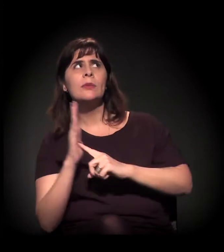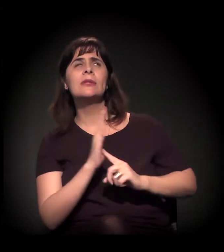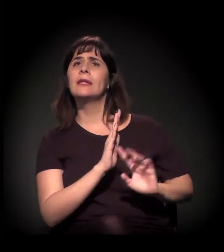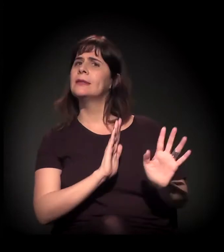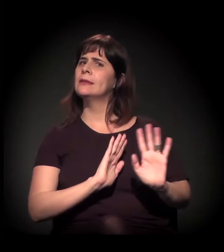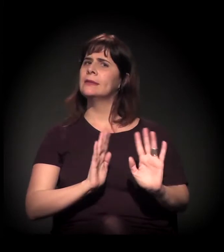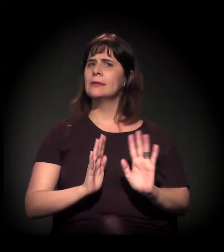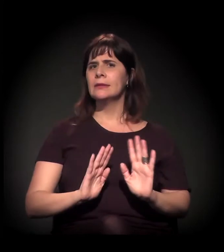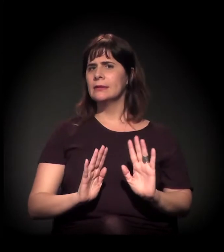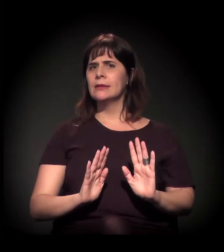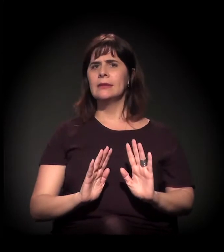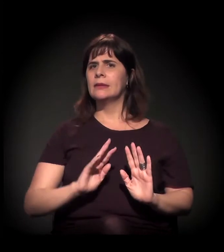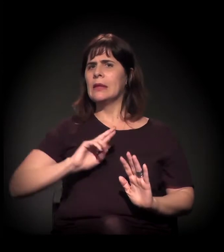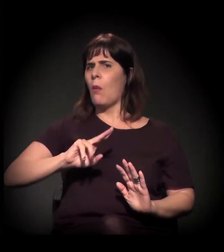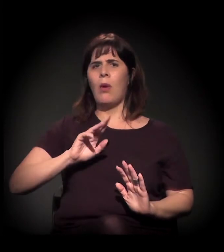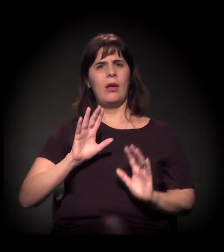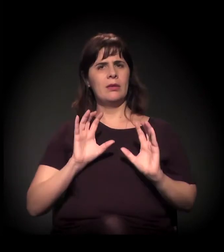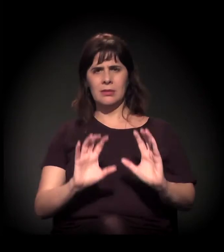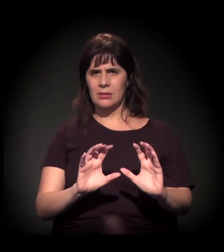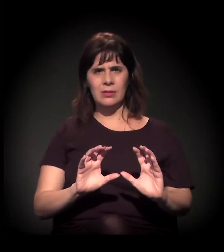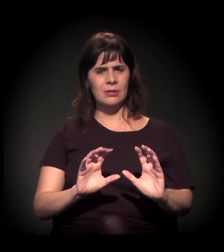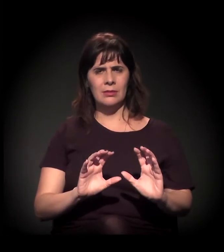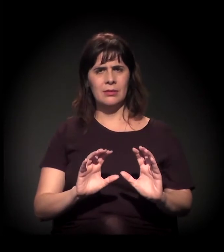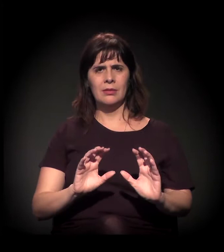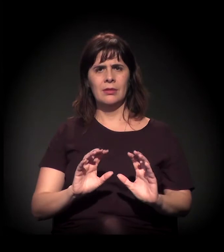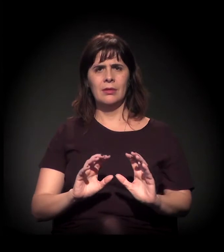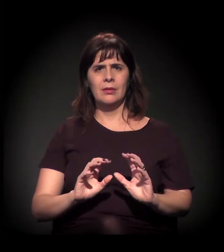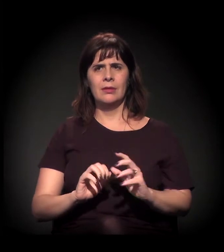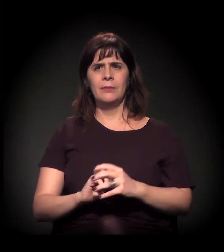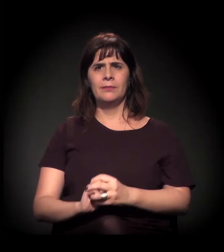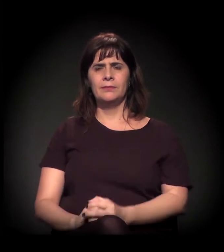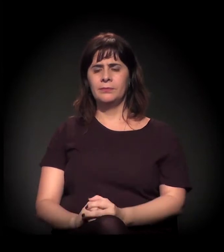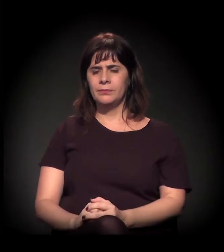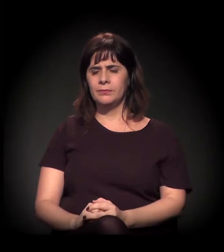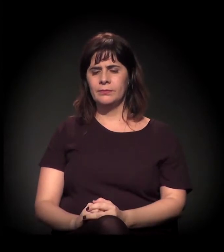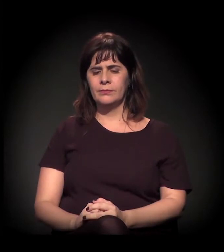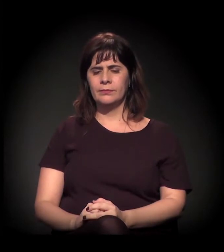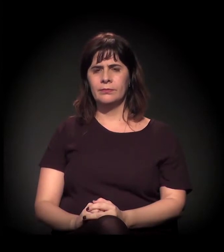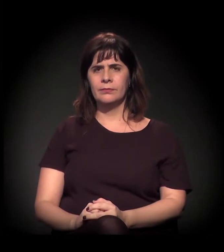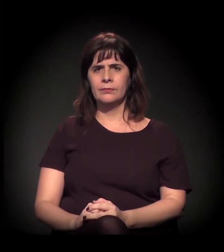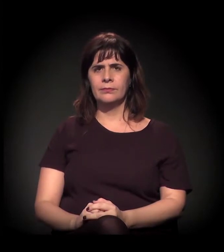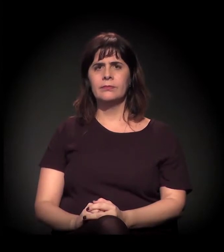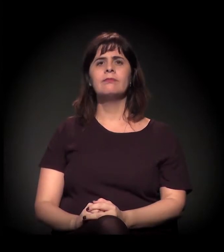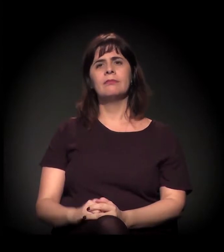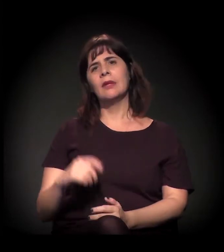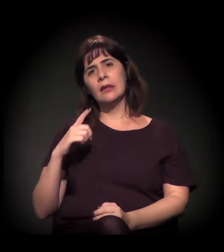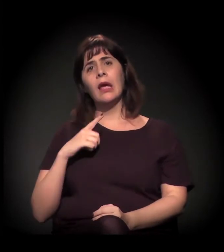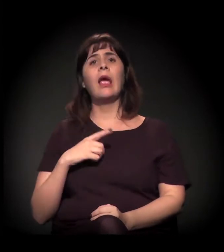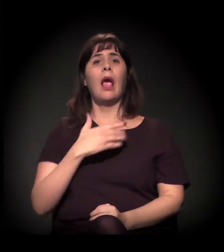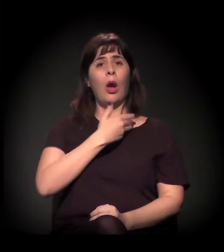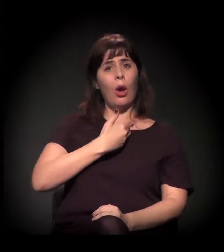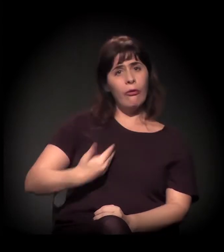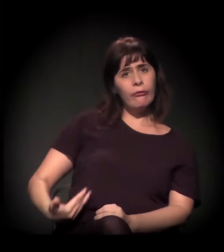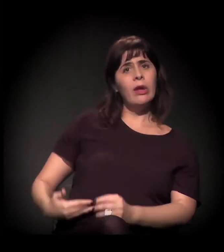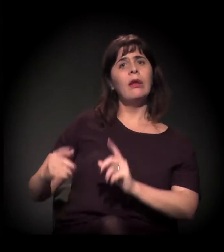porque essa gentrificação não atinge só... Isso aqui, por exemplo, é uma parceria público-privada,